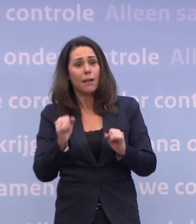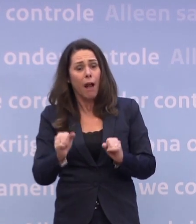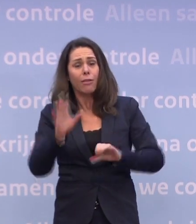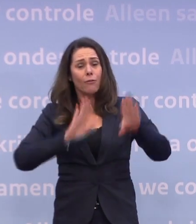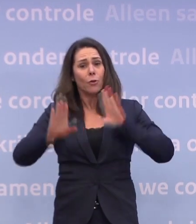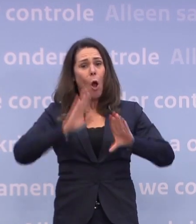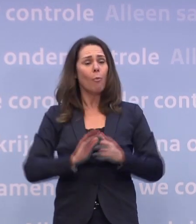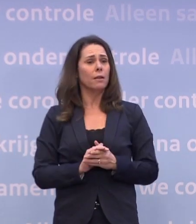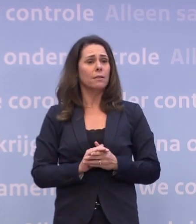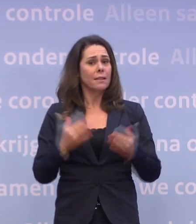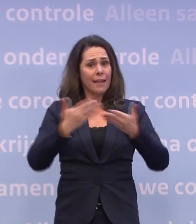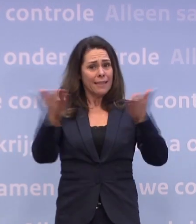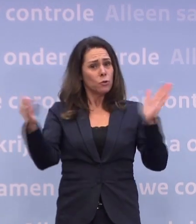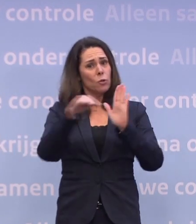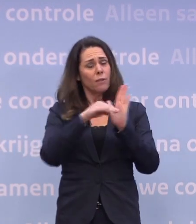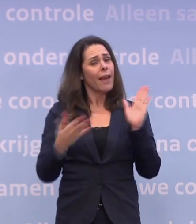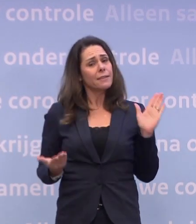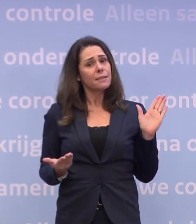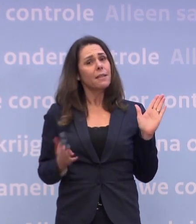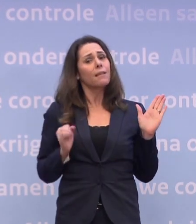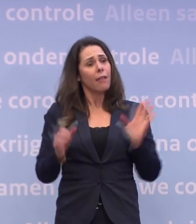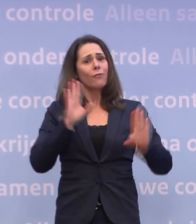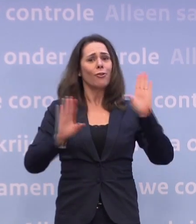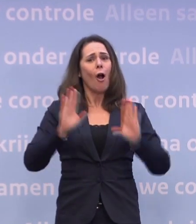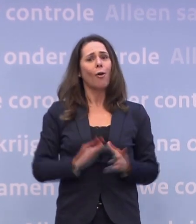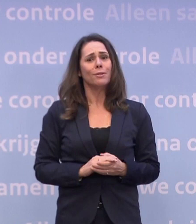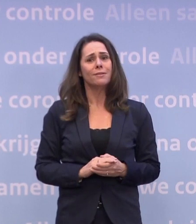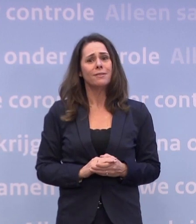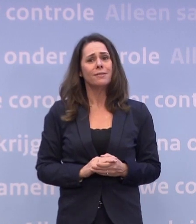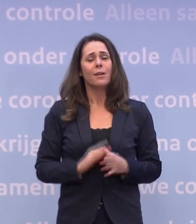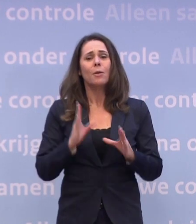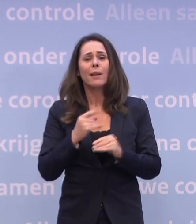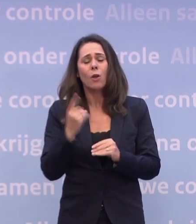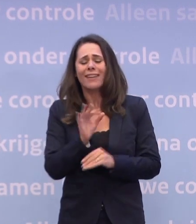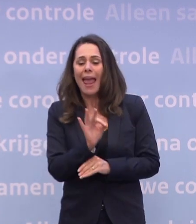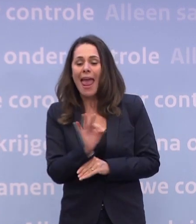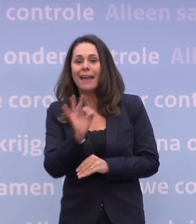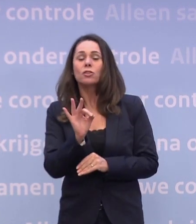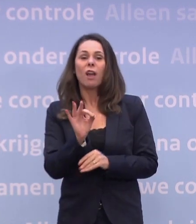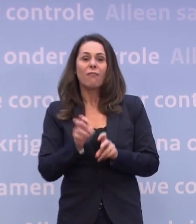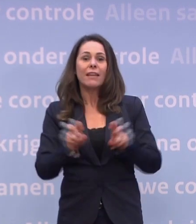Het is geen natuurwet dat we daarop afstevenen, we kunnen die voorkomen. Laten we het hebben over de ernst van het virus en met elkaar afspreken...